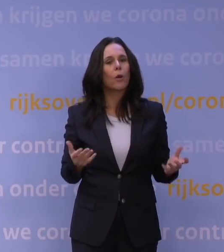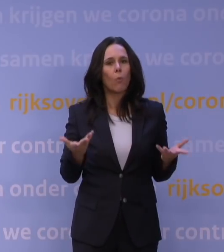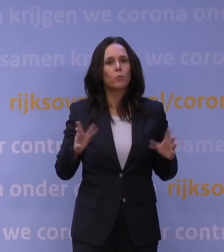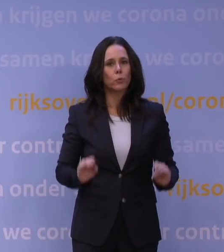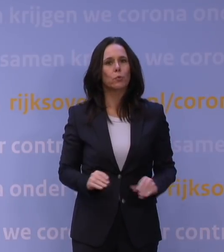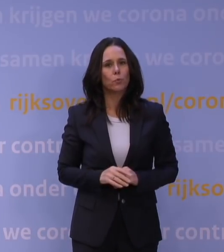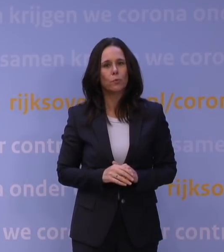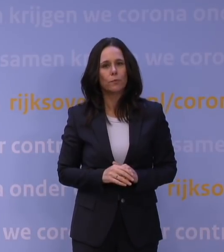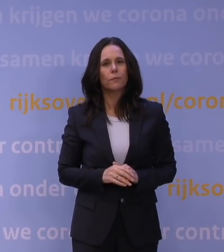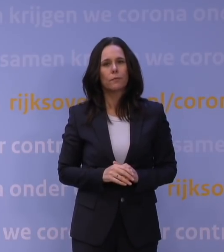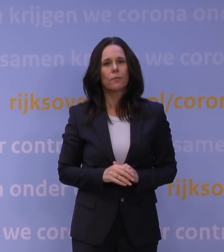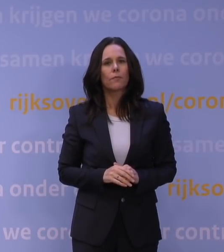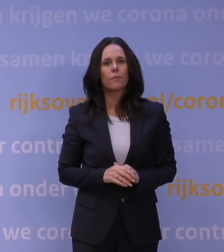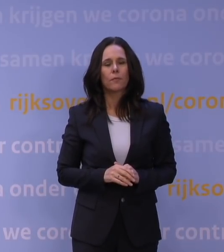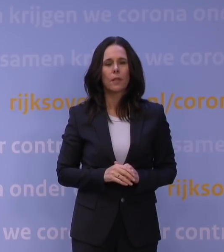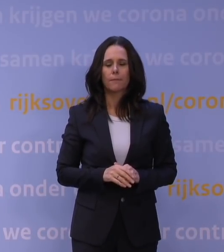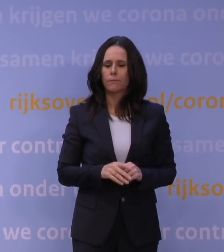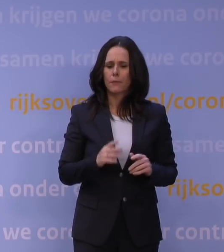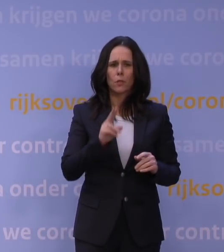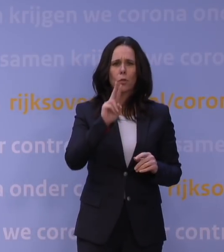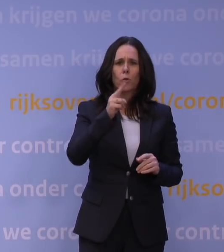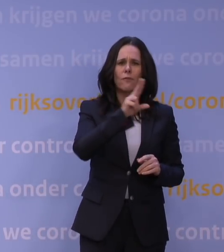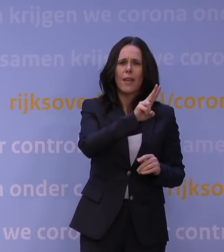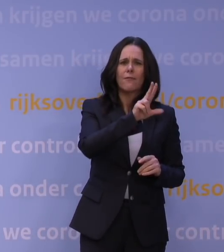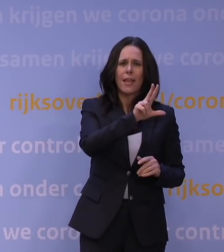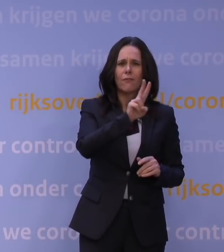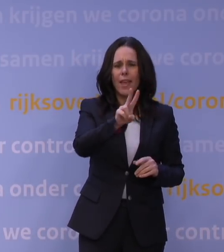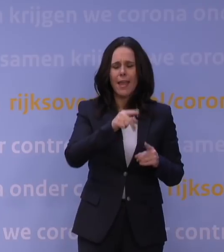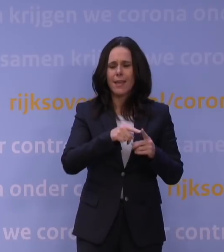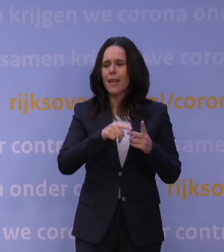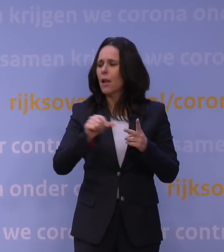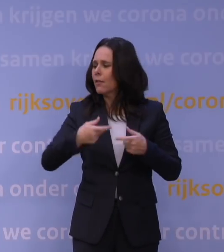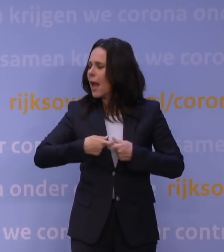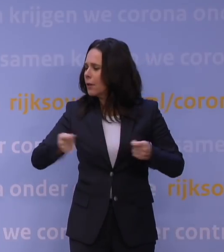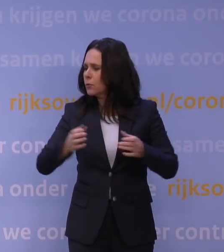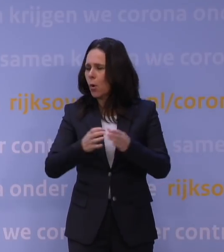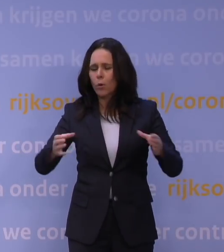En die hebben dat heel succesvol gedaan, het UWV en de andere uitvoeringsorganisaties hebben dat fantastisch gedaan,